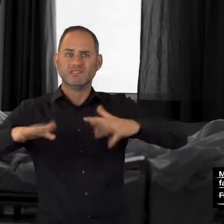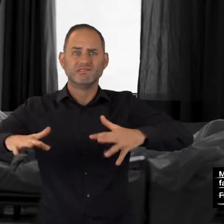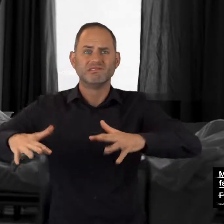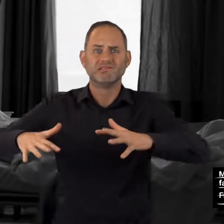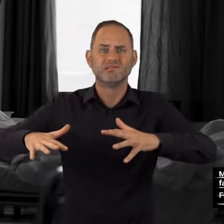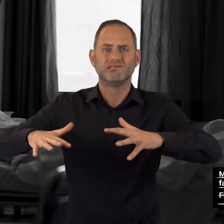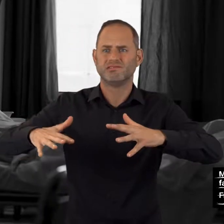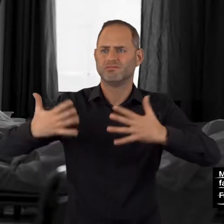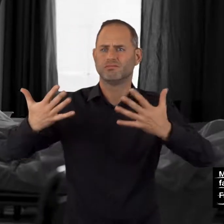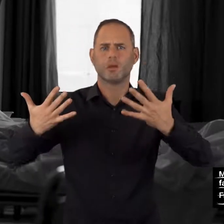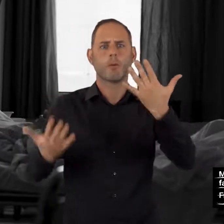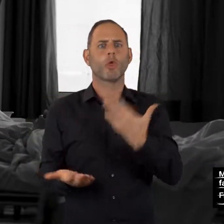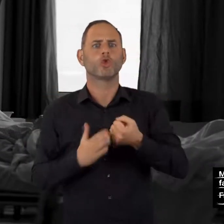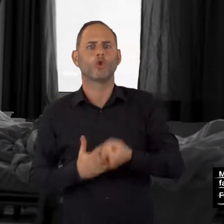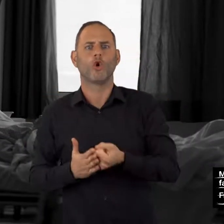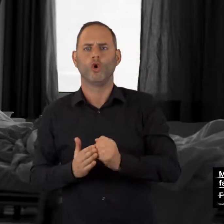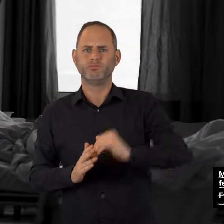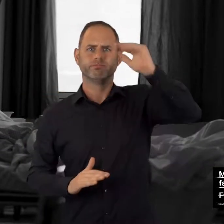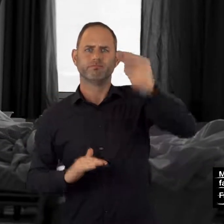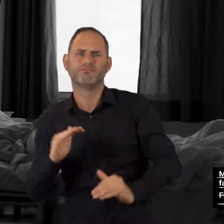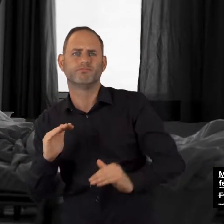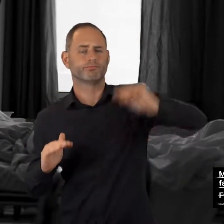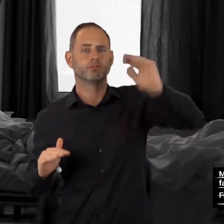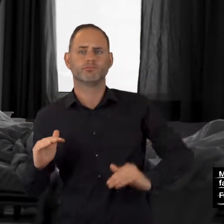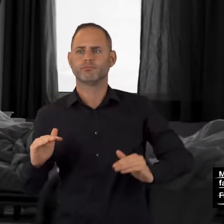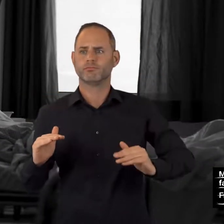Zittern, stark schwankender Blutdruck,